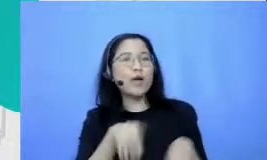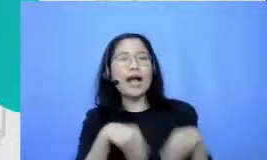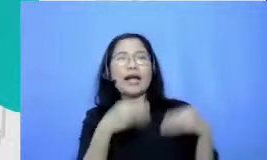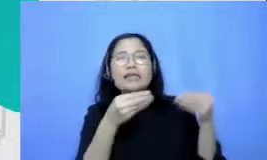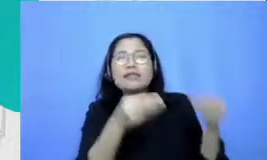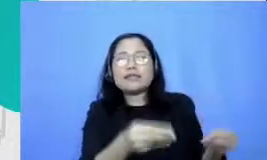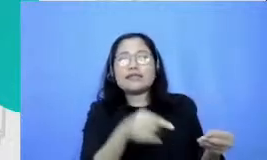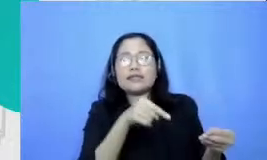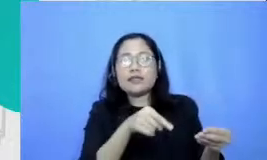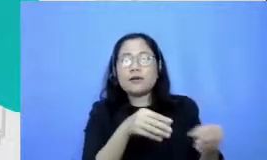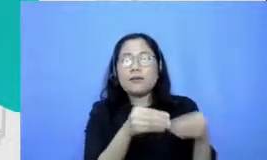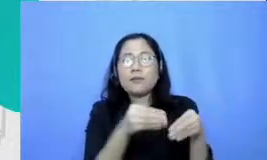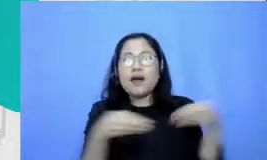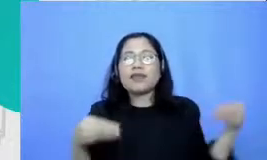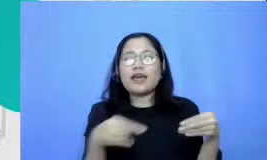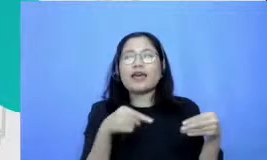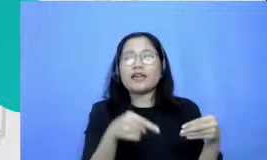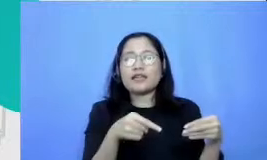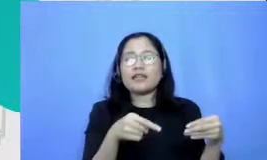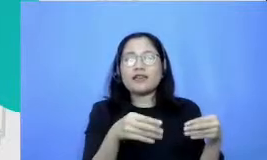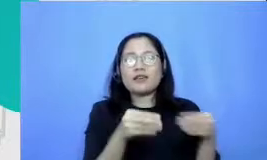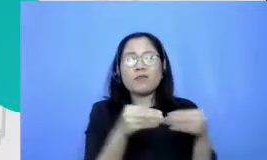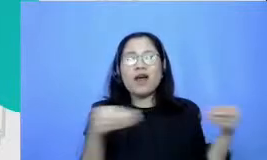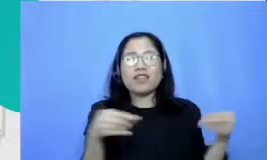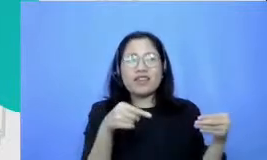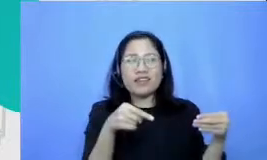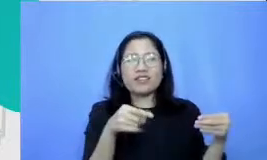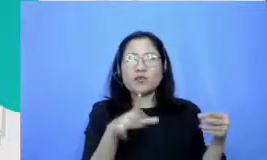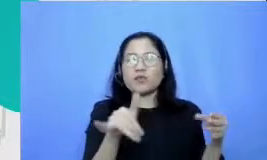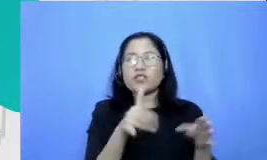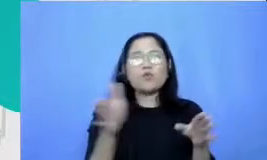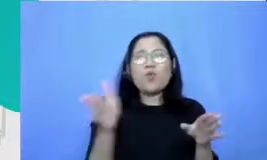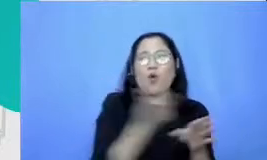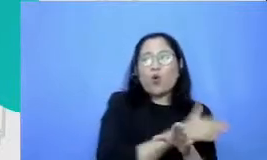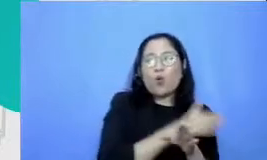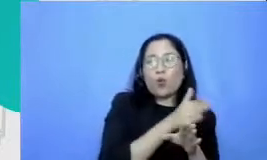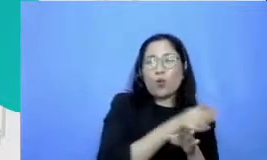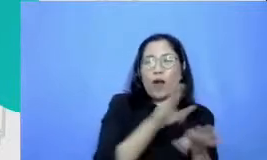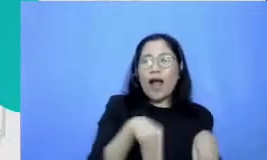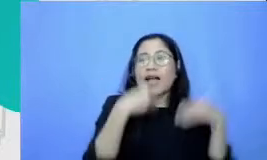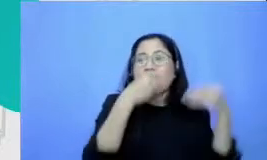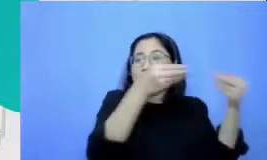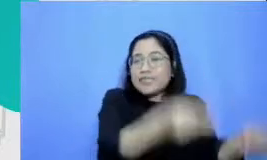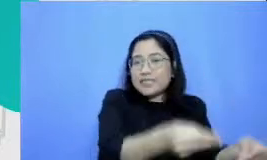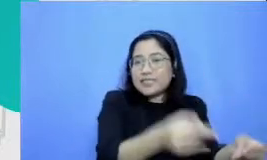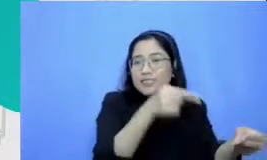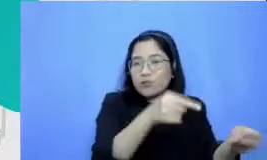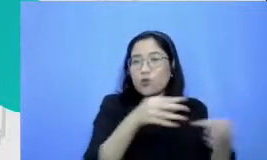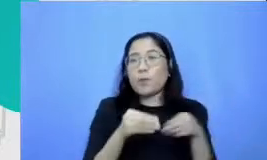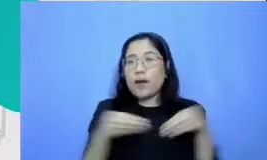untuk disajikan sebelum mereka ketemu Bapak dan Ibu matte ini perlu jumlahnya cukup menggugah